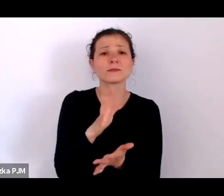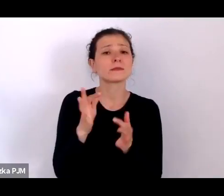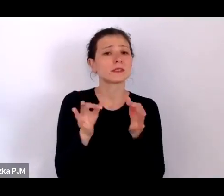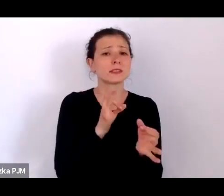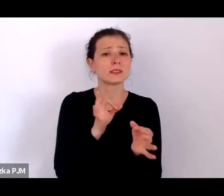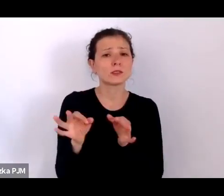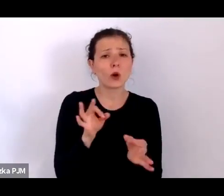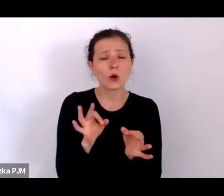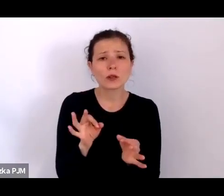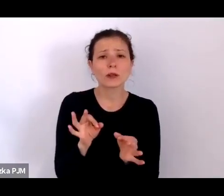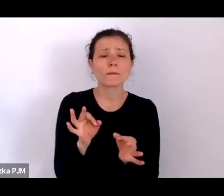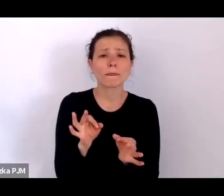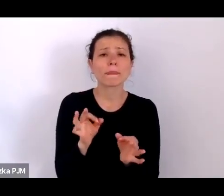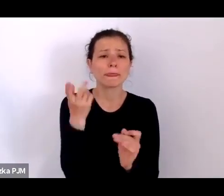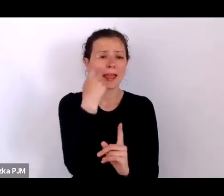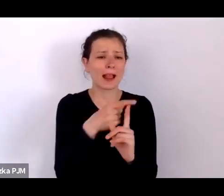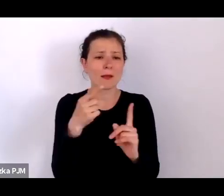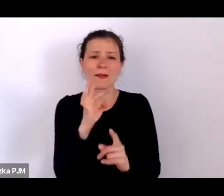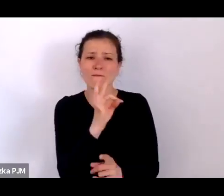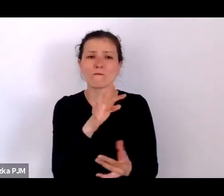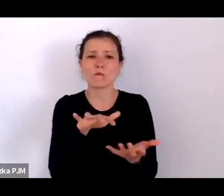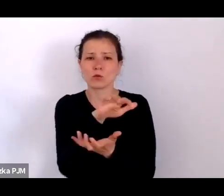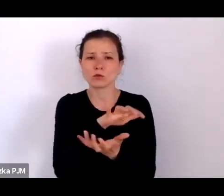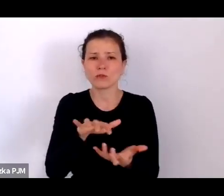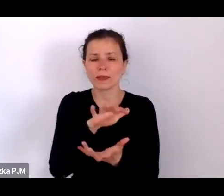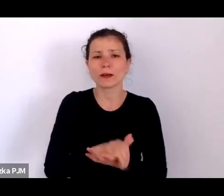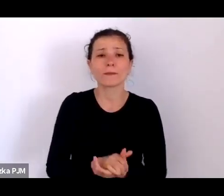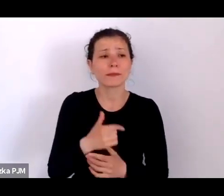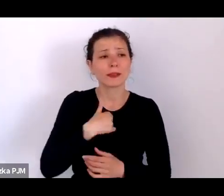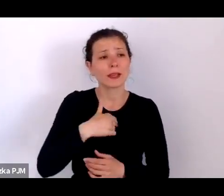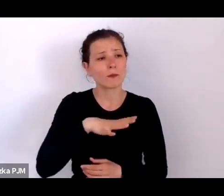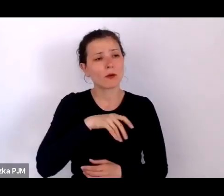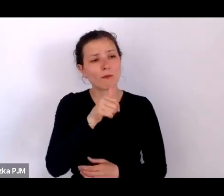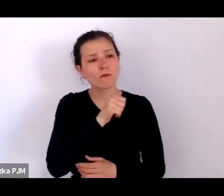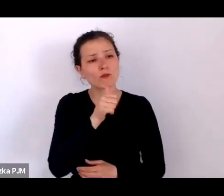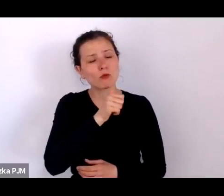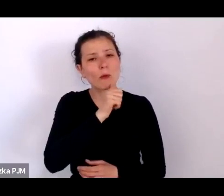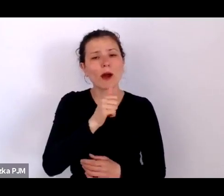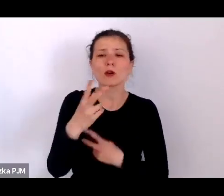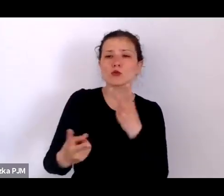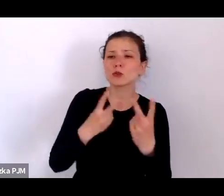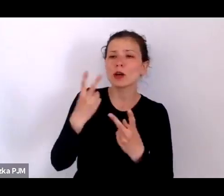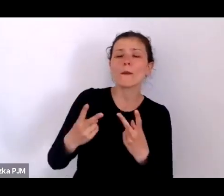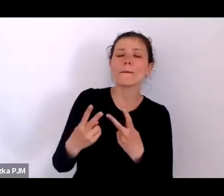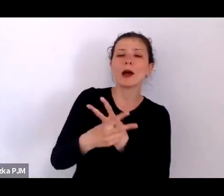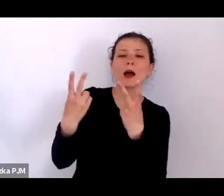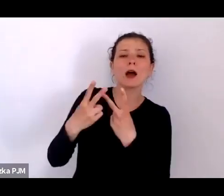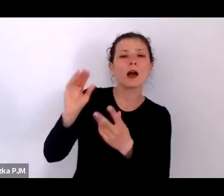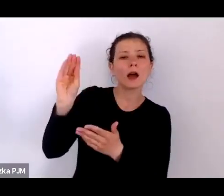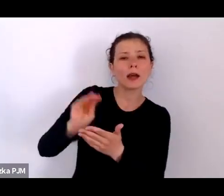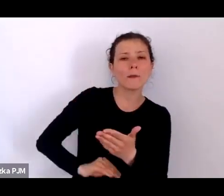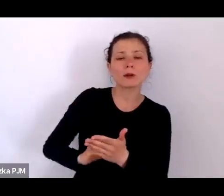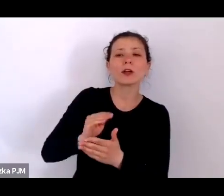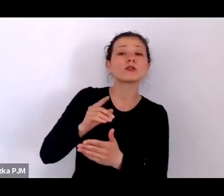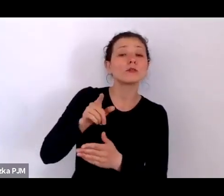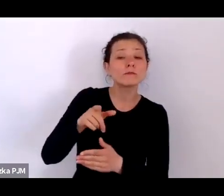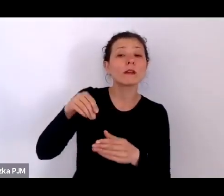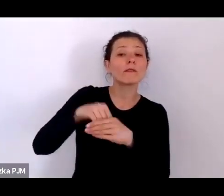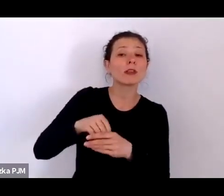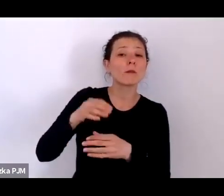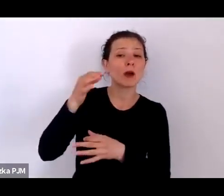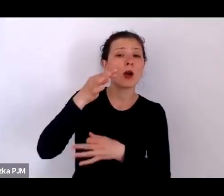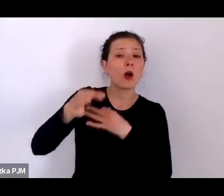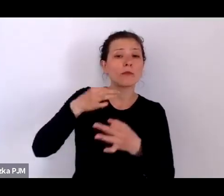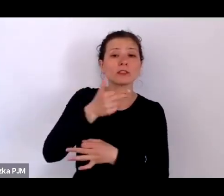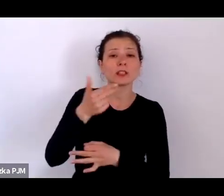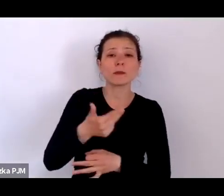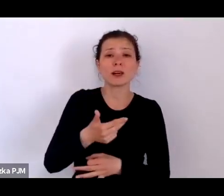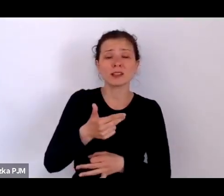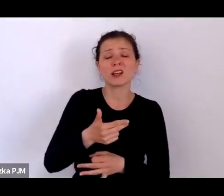i aspektów tego świata i szukałam reportaży, które opowiadały np. o życiu porzuconych dzieci